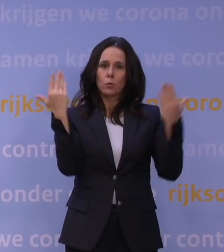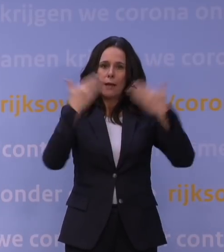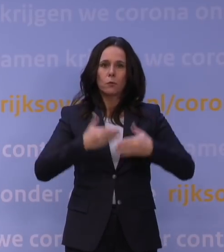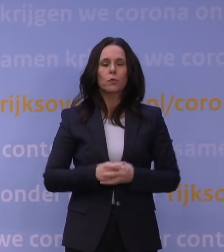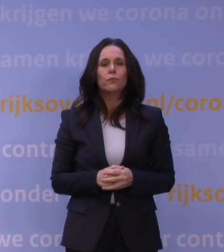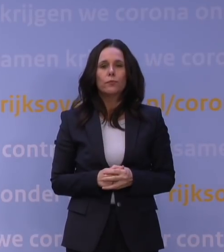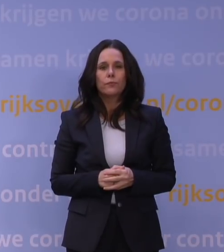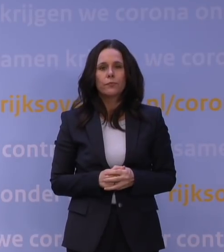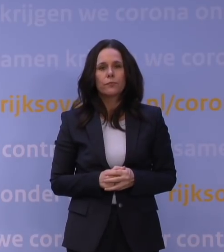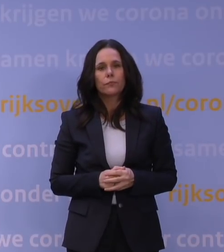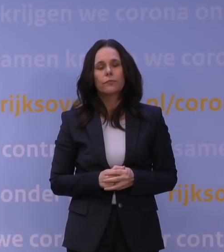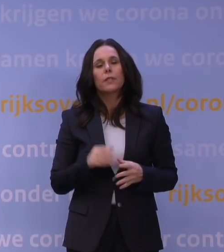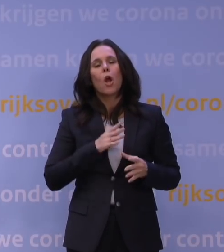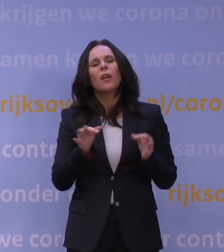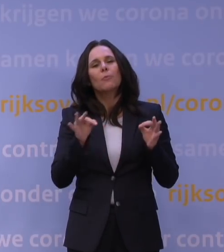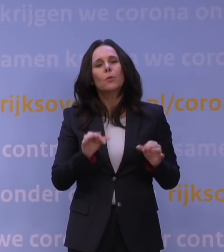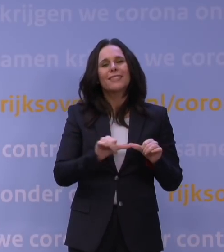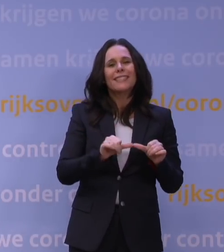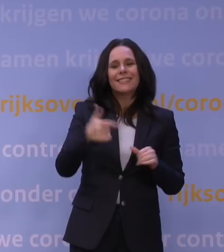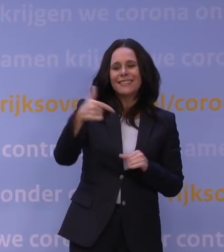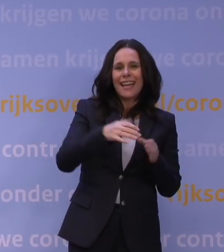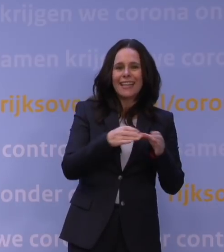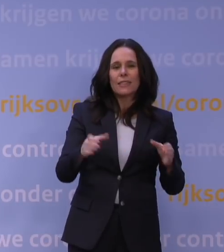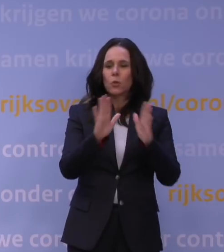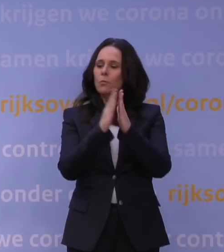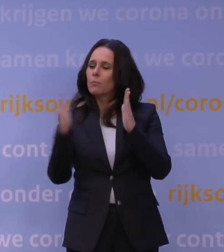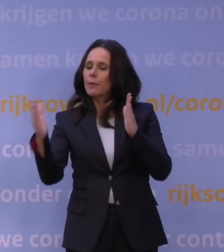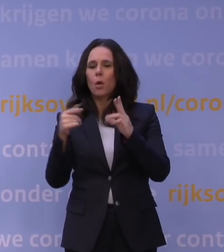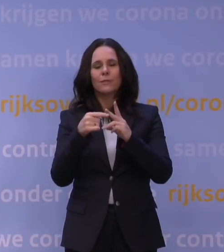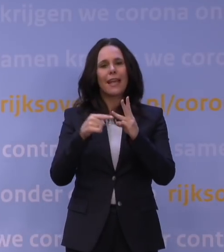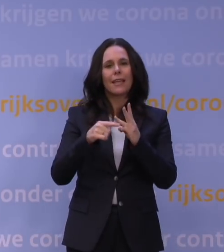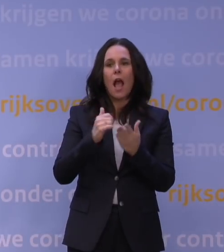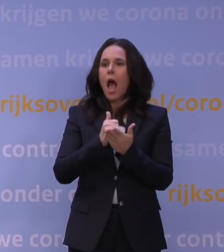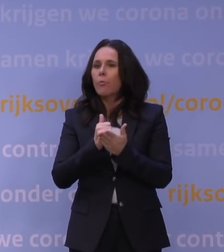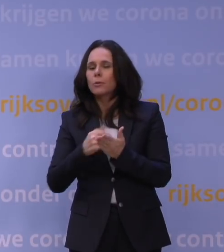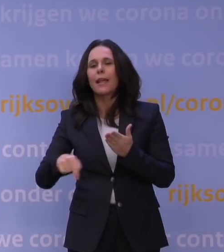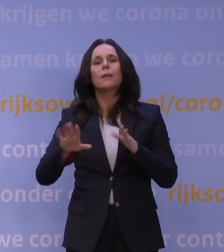En ook essentiële diensten als tankstations, bibliotheken en apotheken, die blijven geopend.